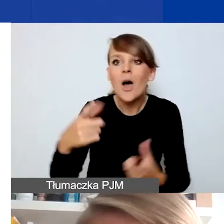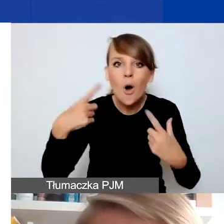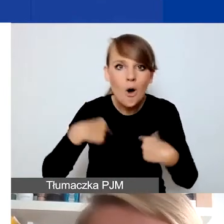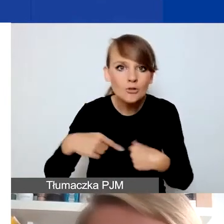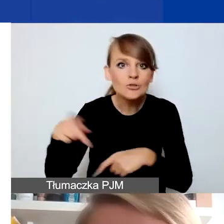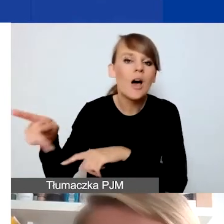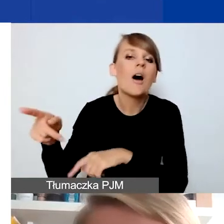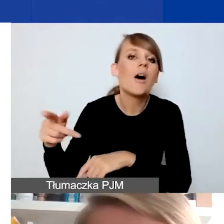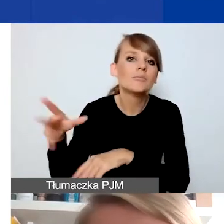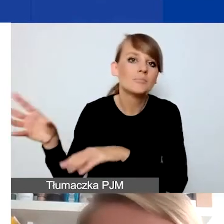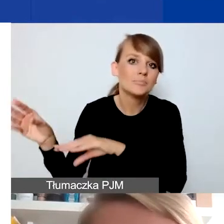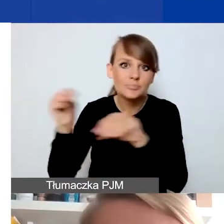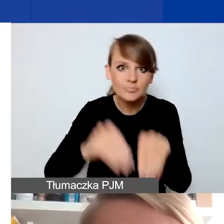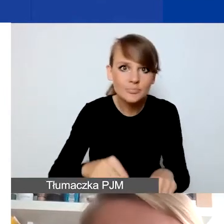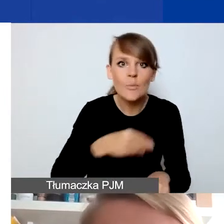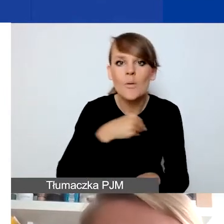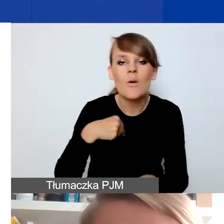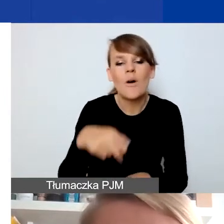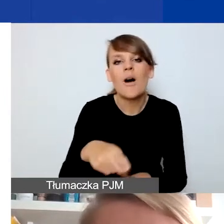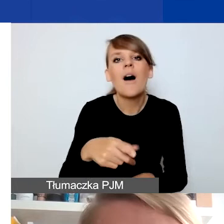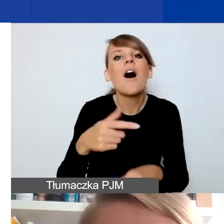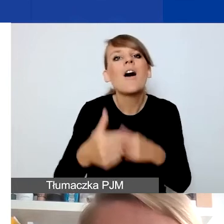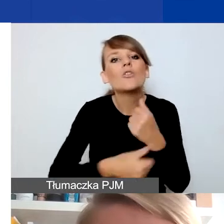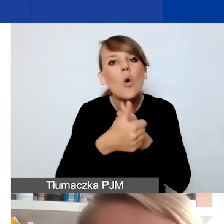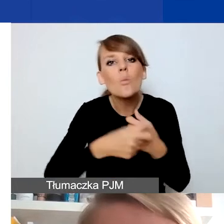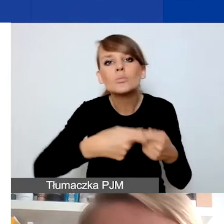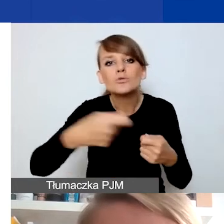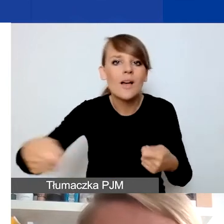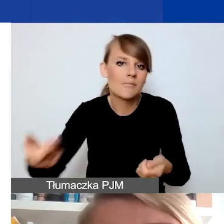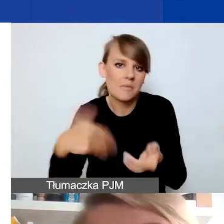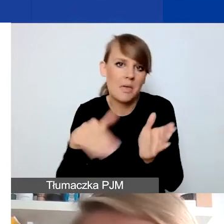z konieczność przedłużania pewnych dokumentów. To było automatycznie na mocy przepisów.